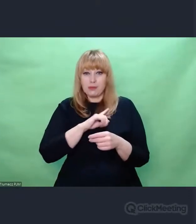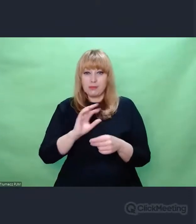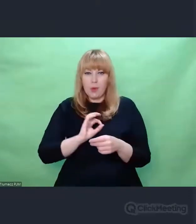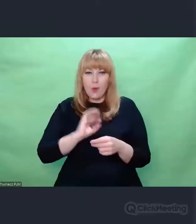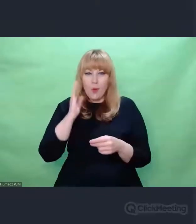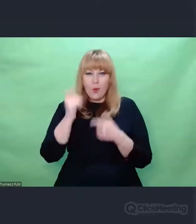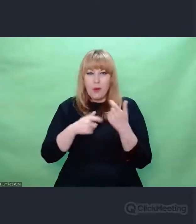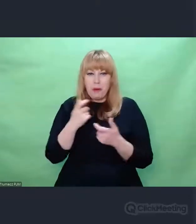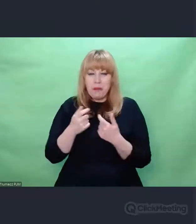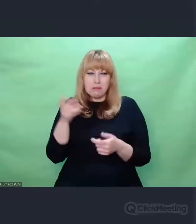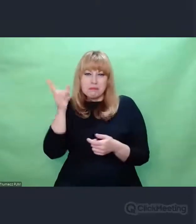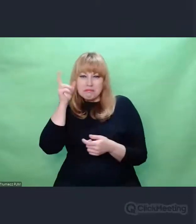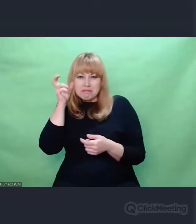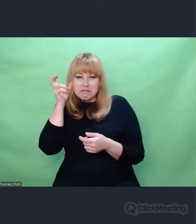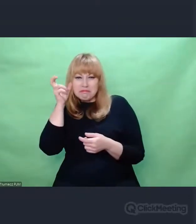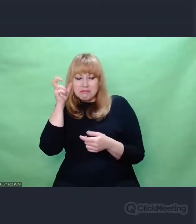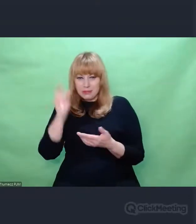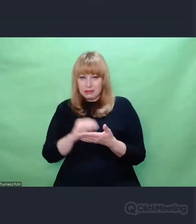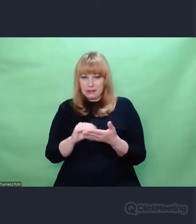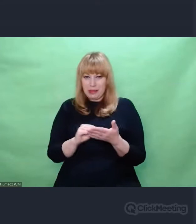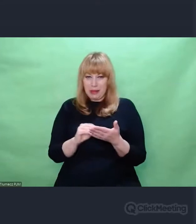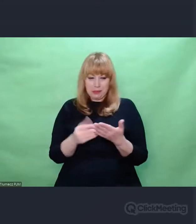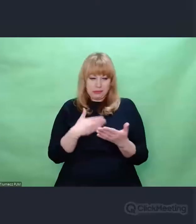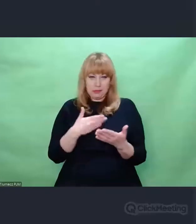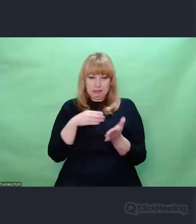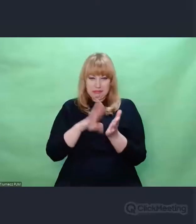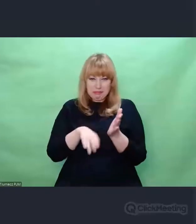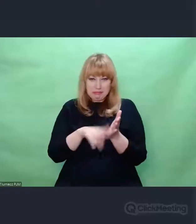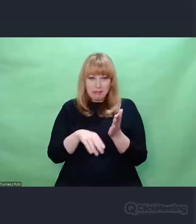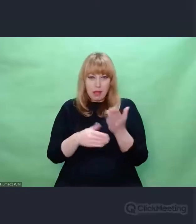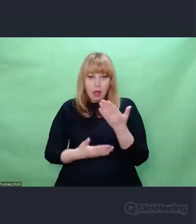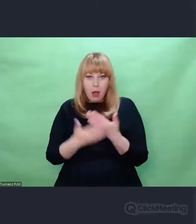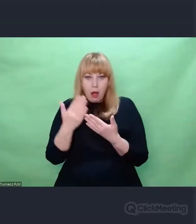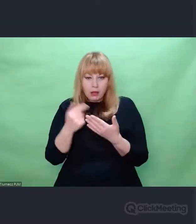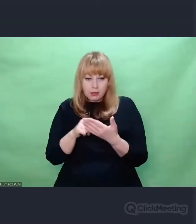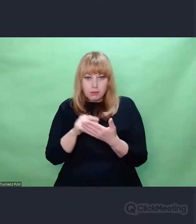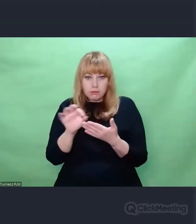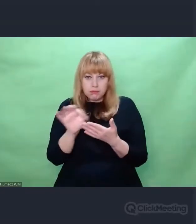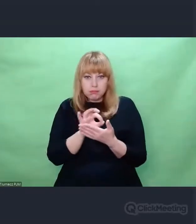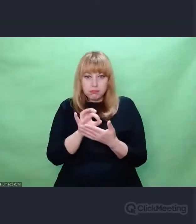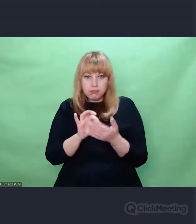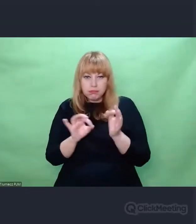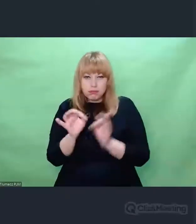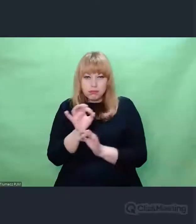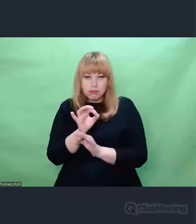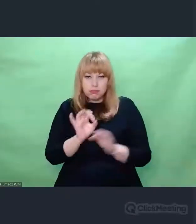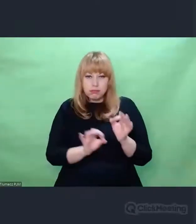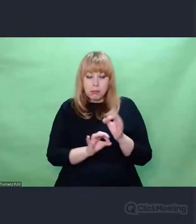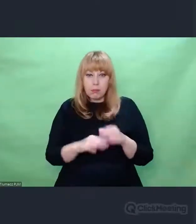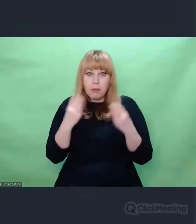taki materiał źródłowy, który był przydatny w walce kryptologicznej na późniejszym etapie.